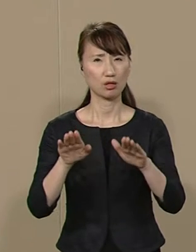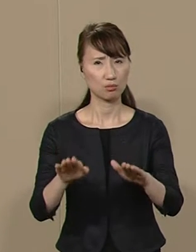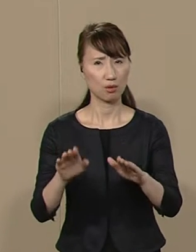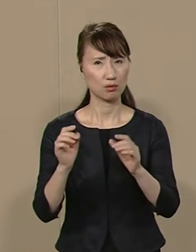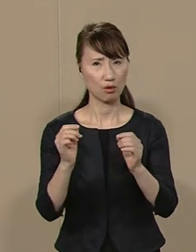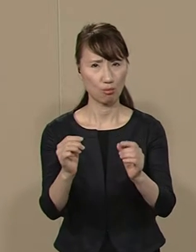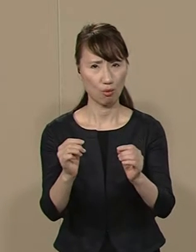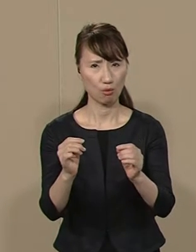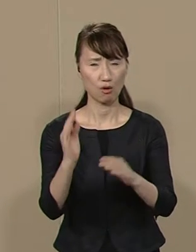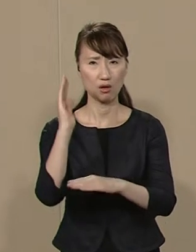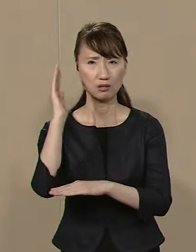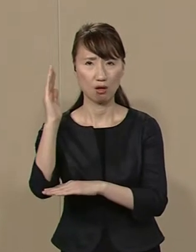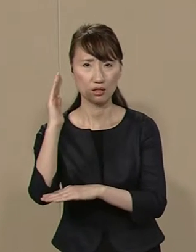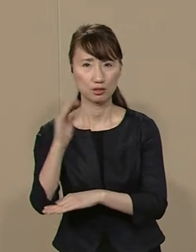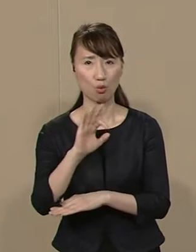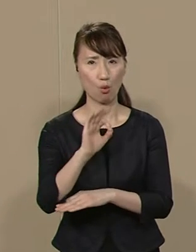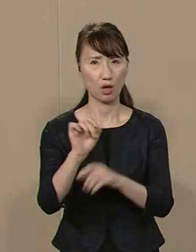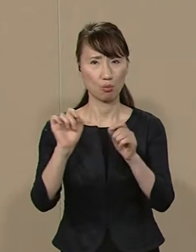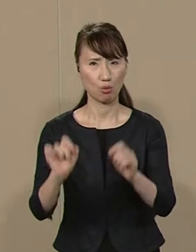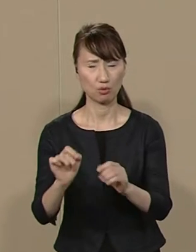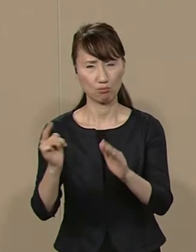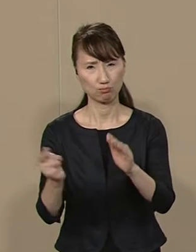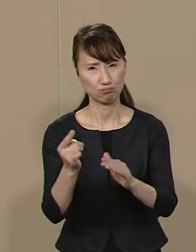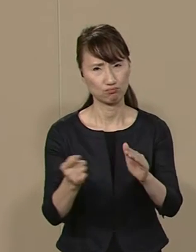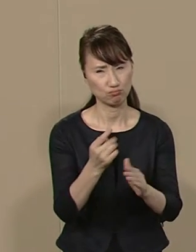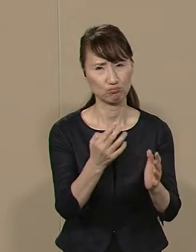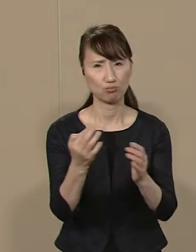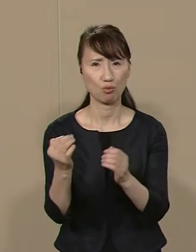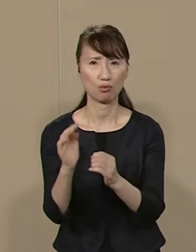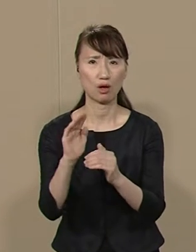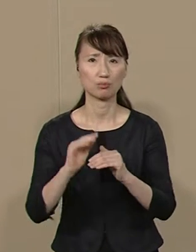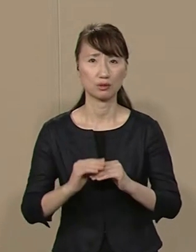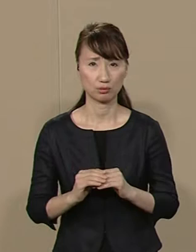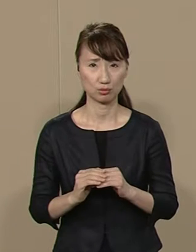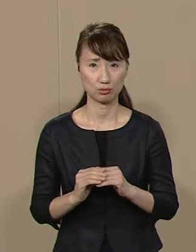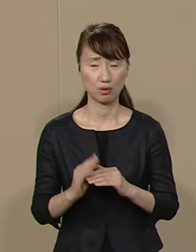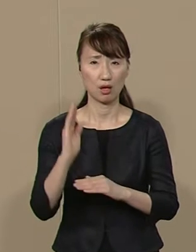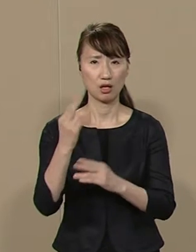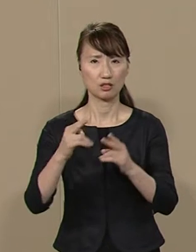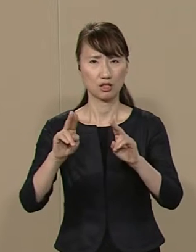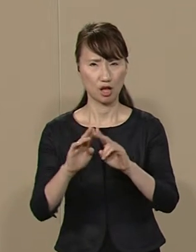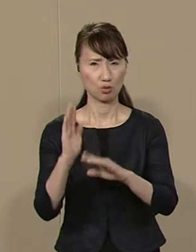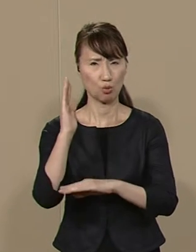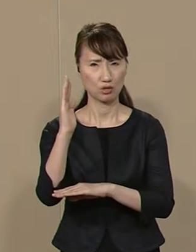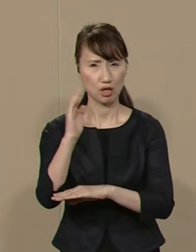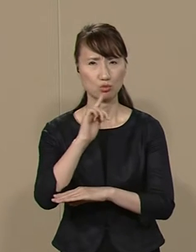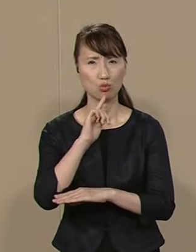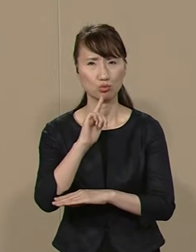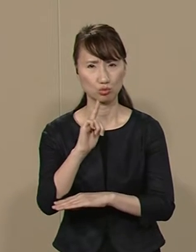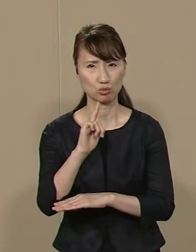政治とカネの問題が 後を絶ちません 政党政治が金の上に成り立ち